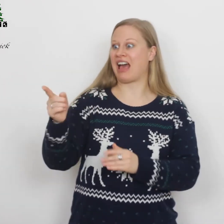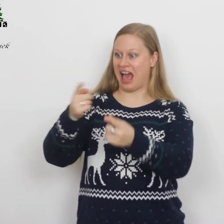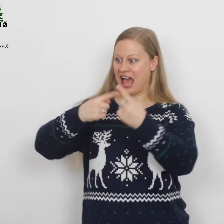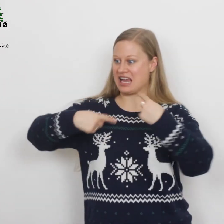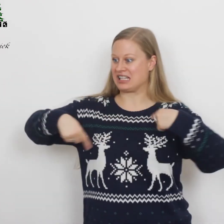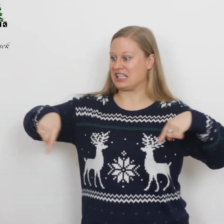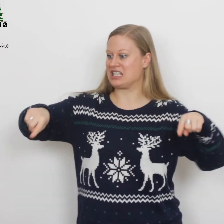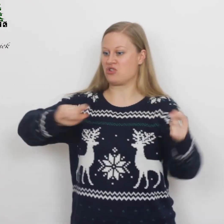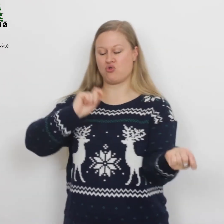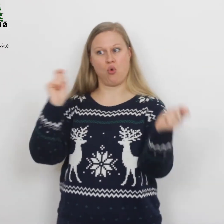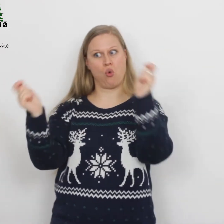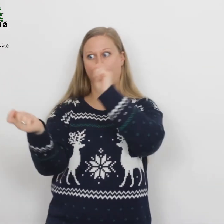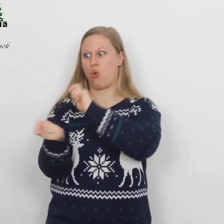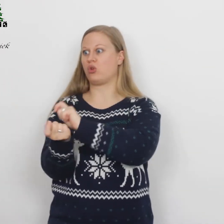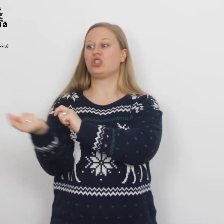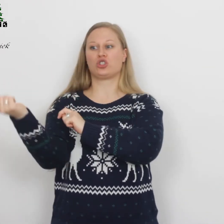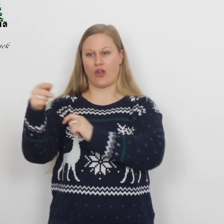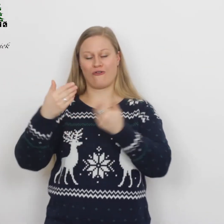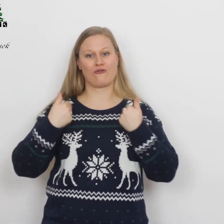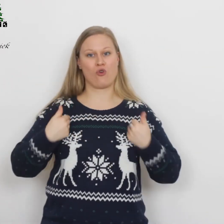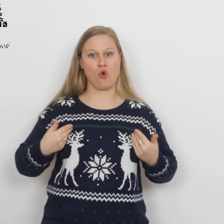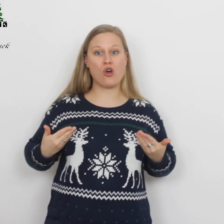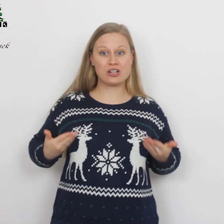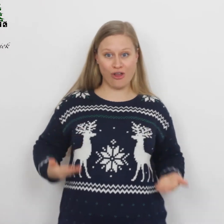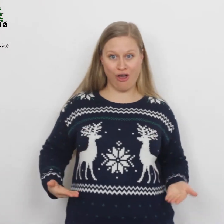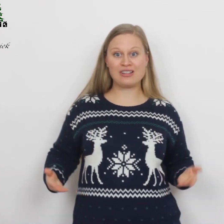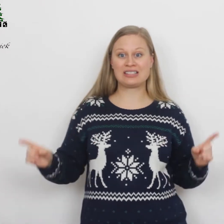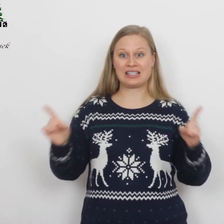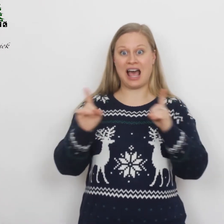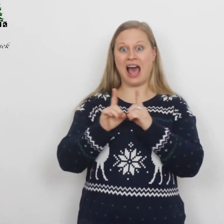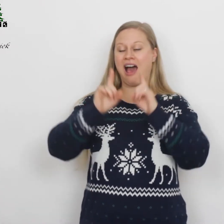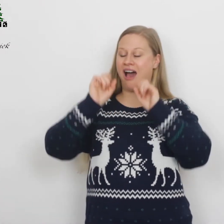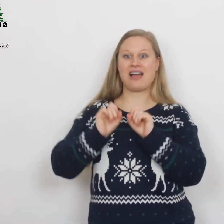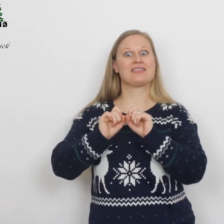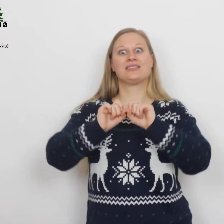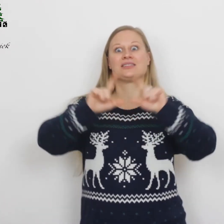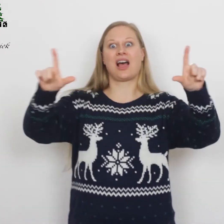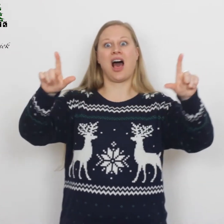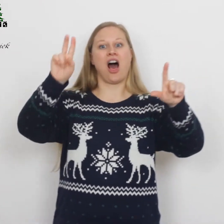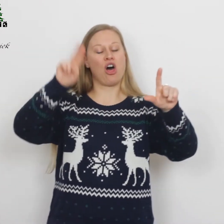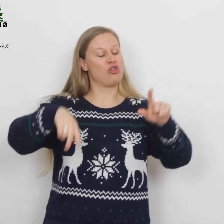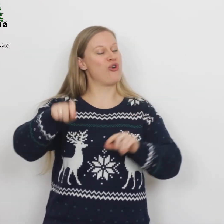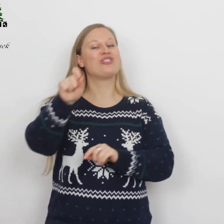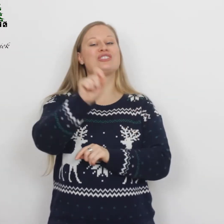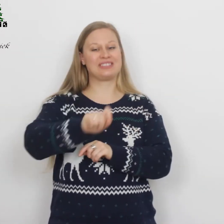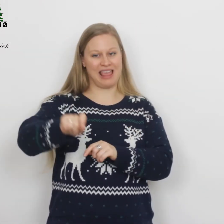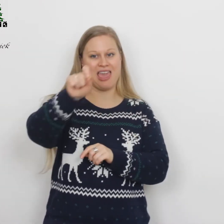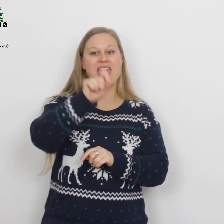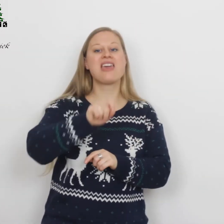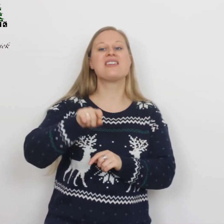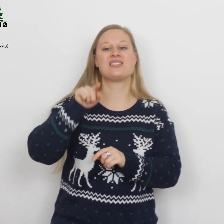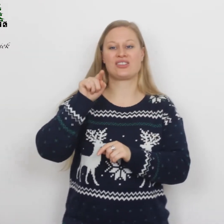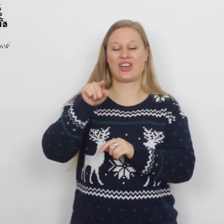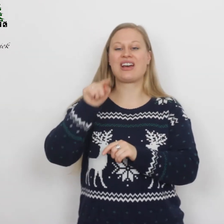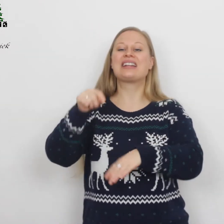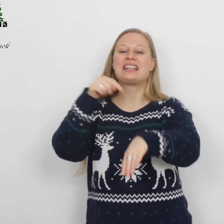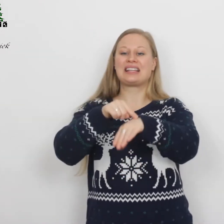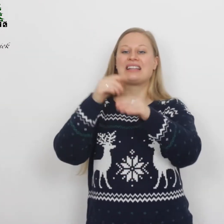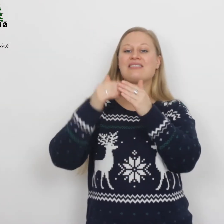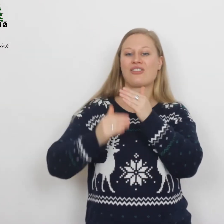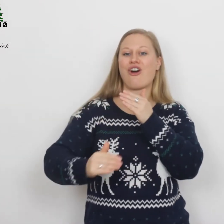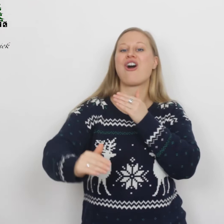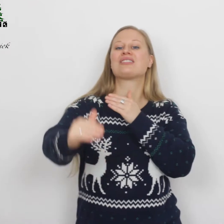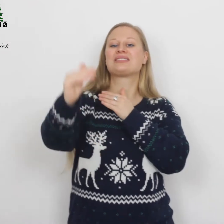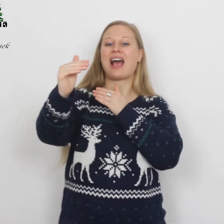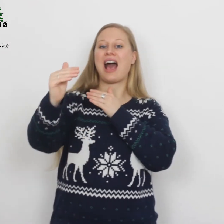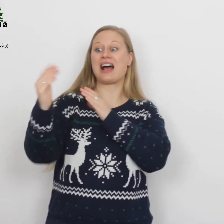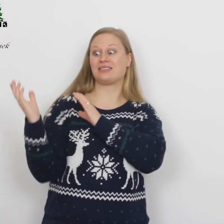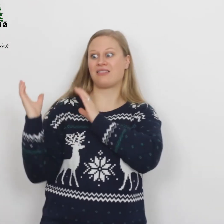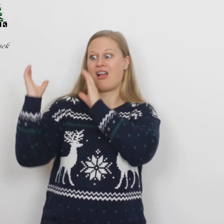Gij die ons geworden zijt taal en teken in de tijd,